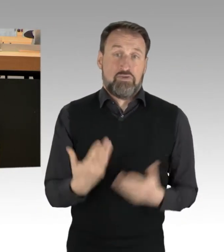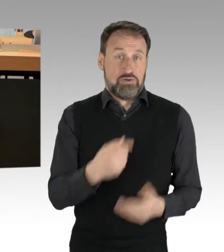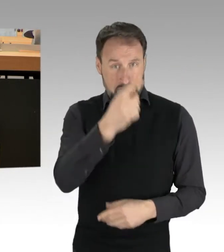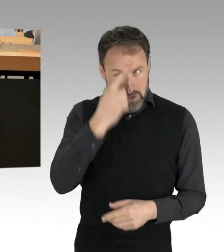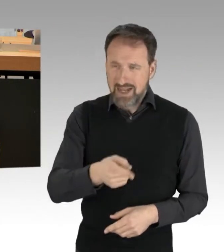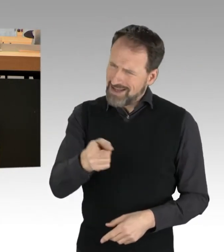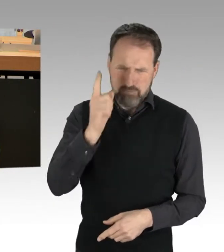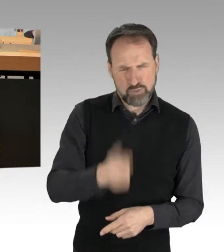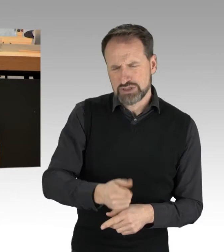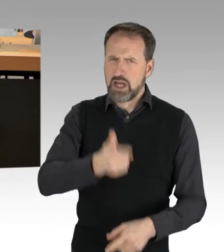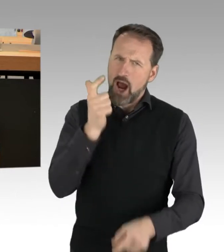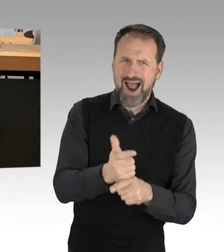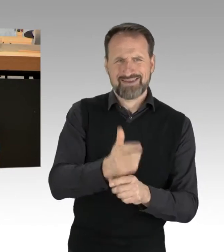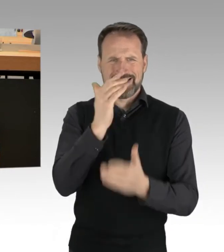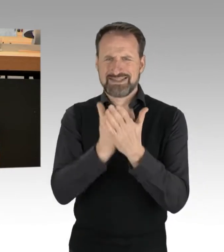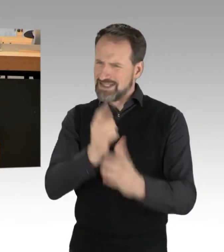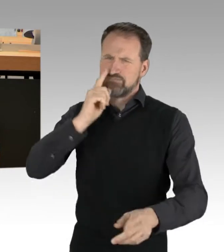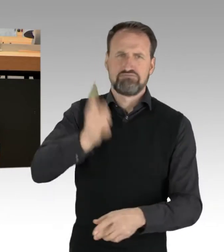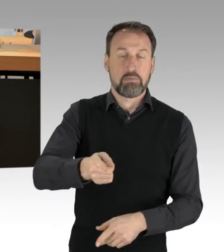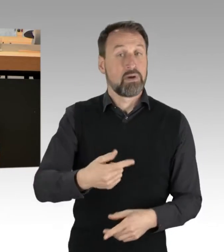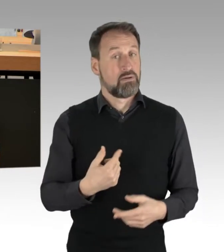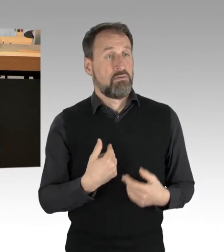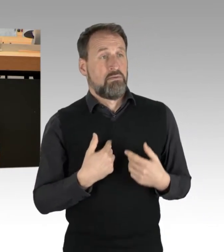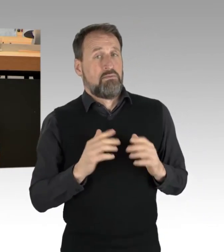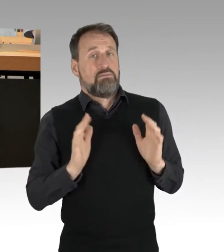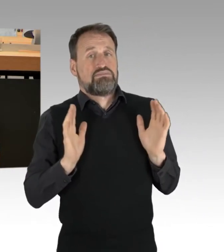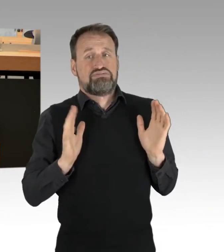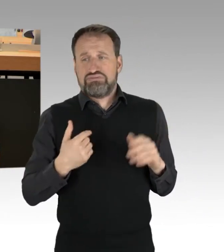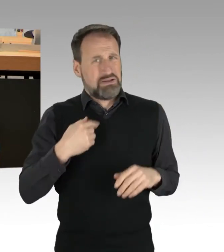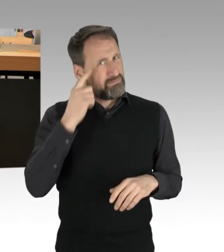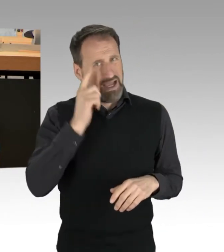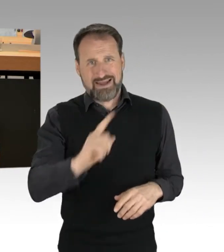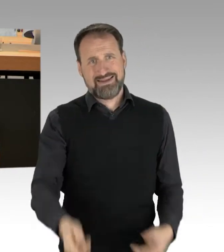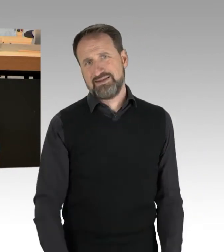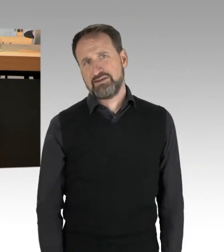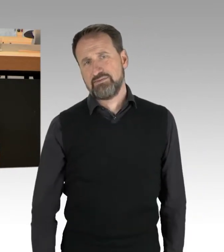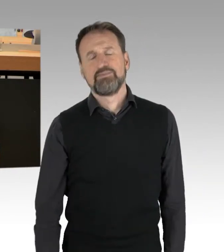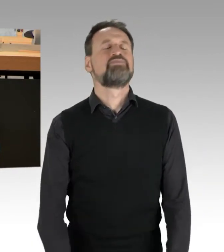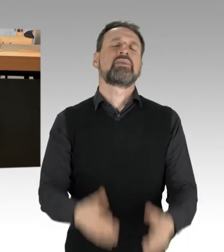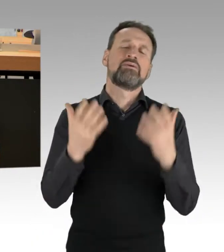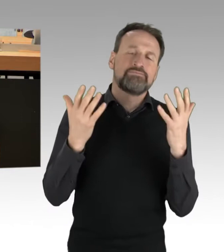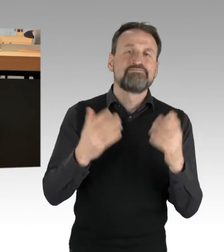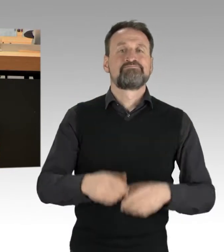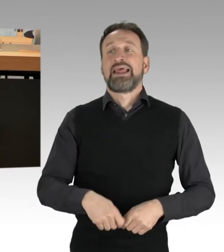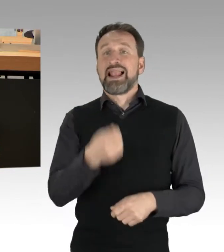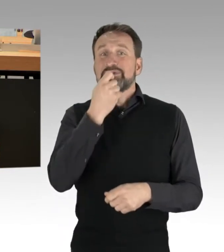(Applaus) Die Verschwendung von Lebensmitteln ist immer noch ein unterschätztes Problem.